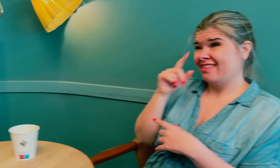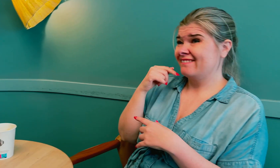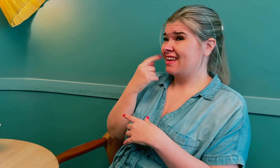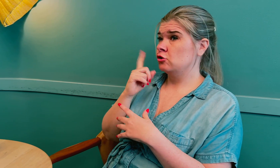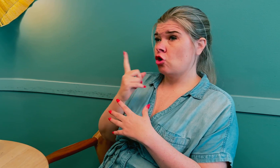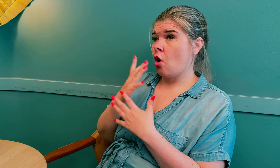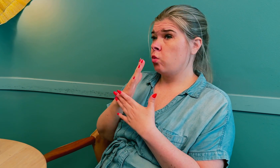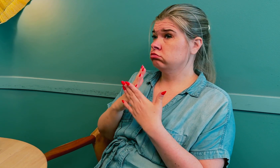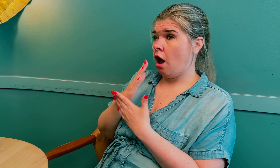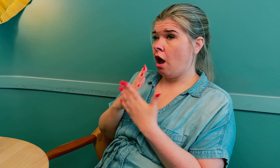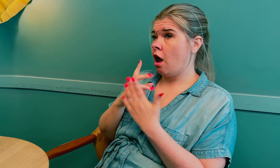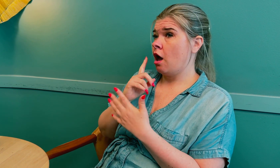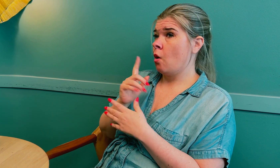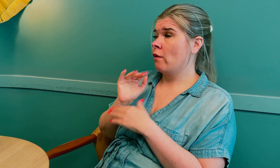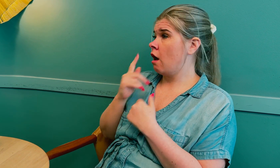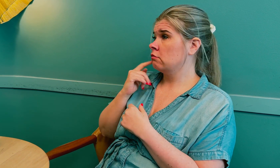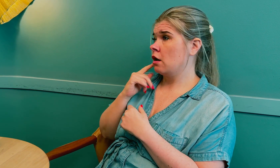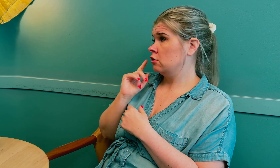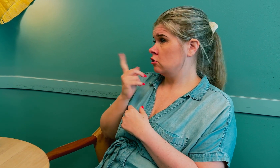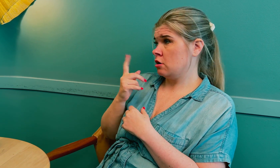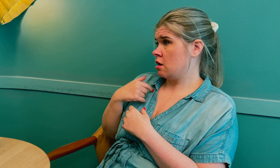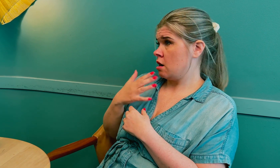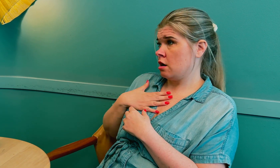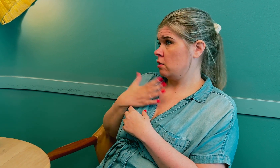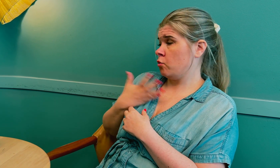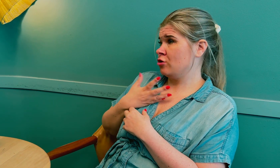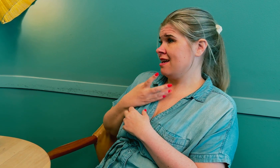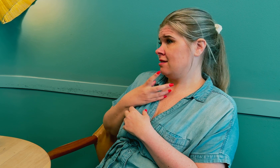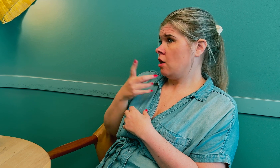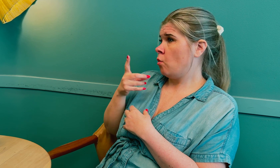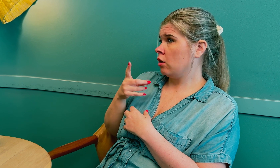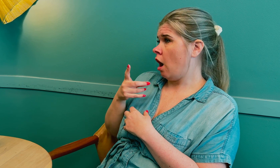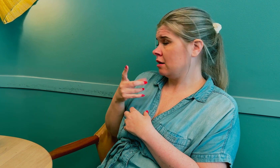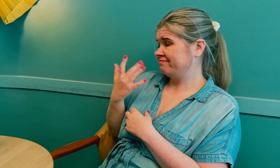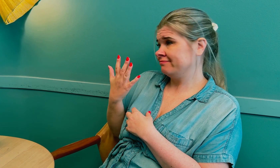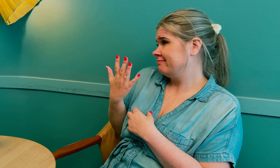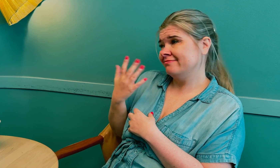Det kan være forårsaket av overgangsalderen, at jeg har for mye prolaktin.